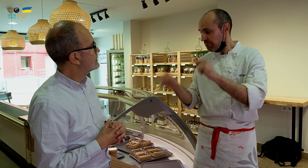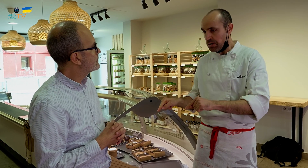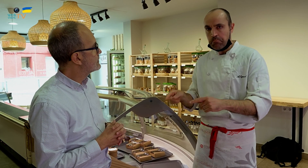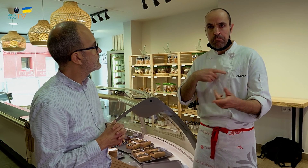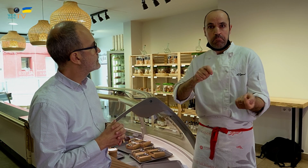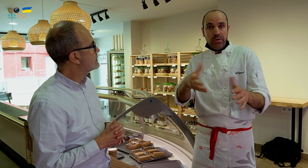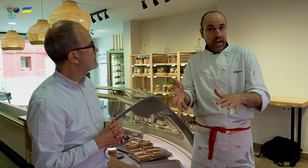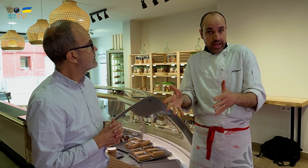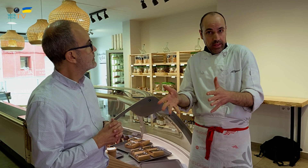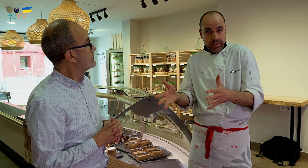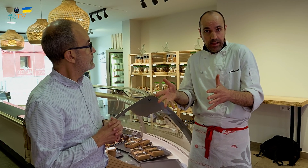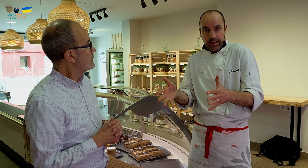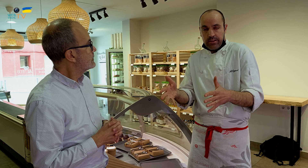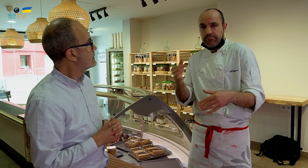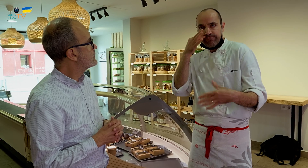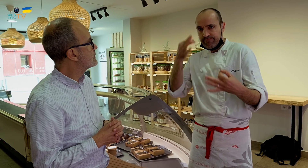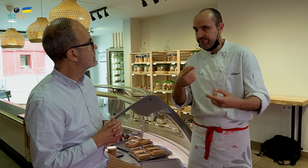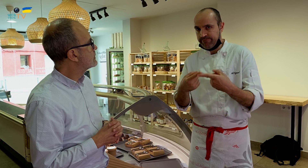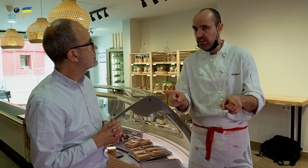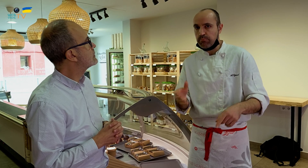pero al venirme aquí, es parecido, pero, en realidad, no lo es.